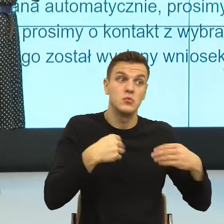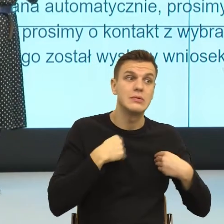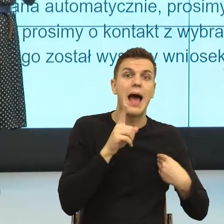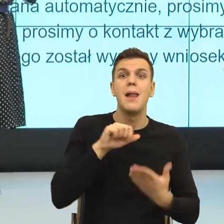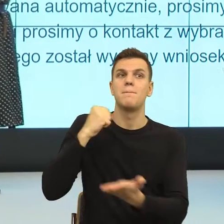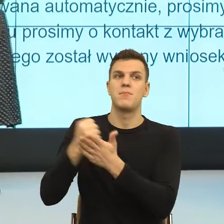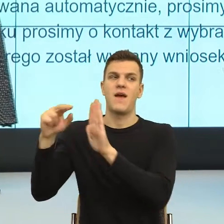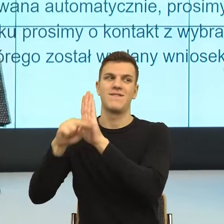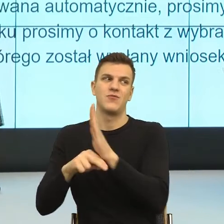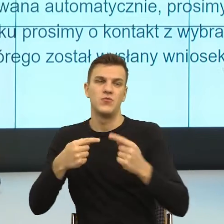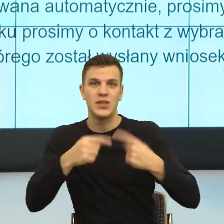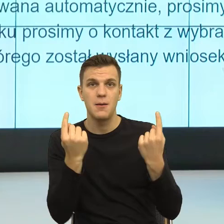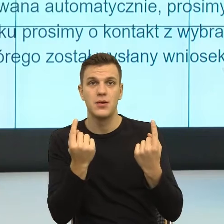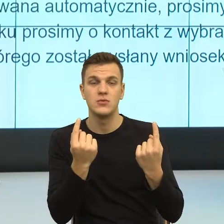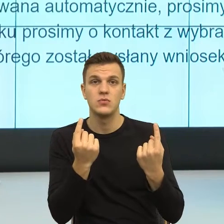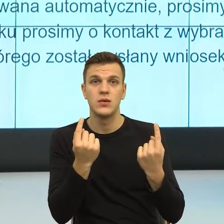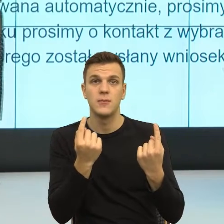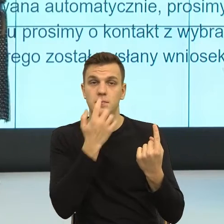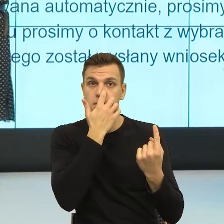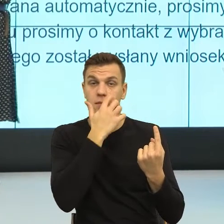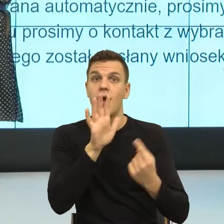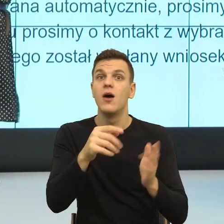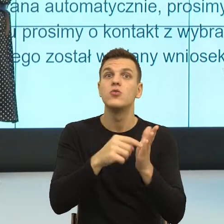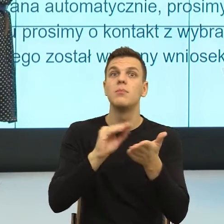prawo nie pozwala mi, moja podmiotowość z drugim